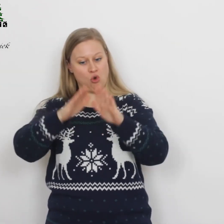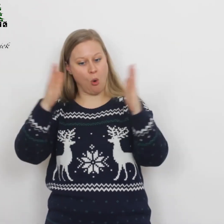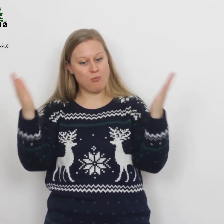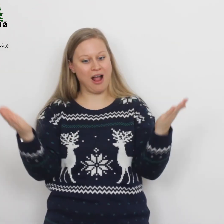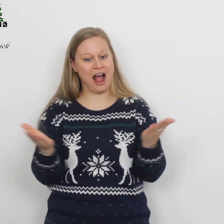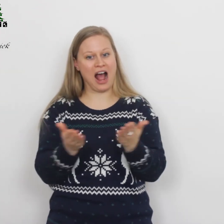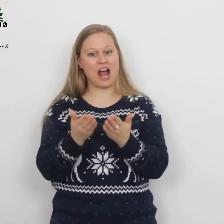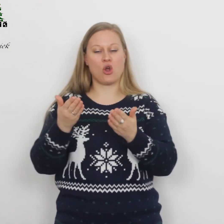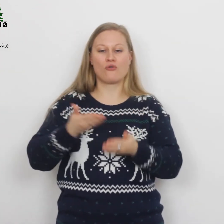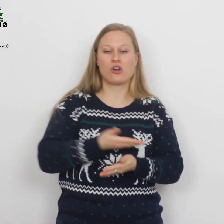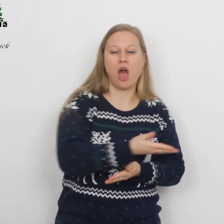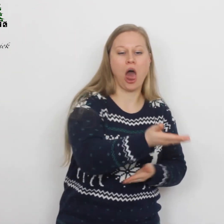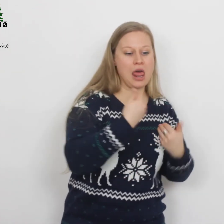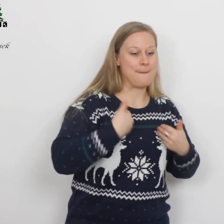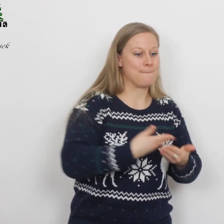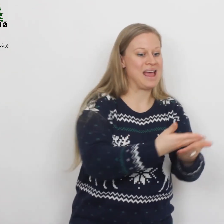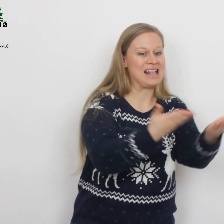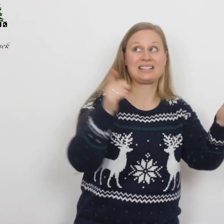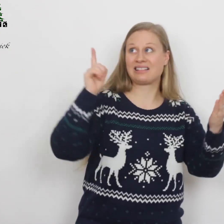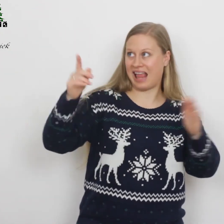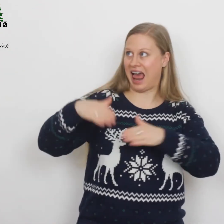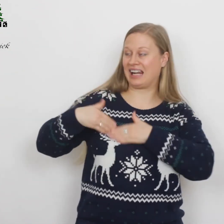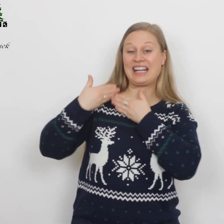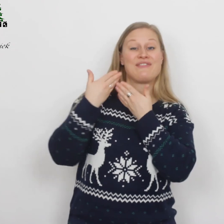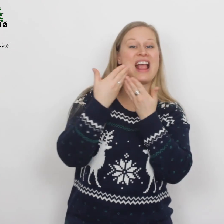…voor alle mensen die Hij liefheeft.’